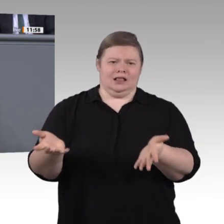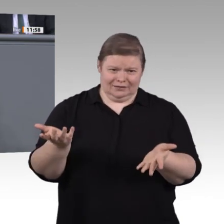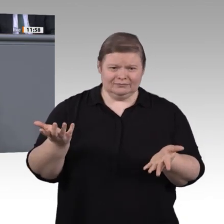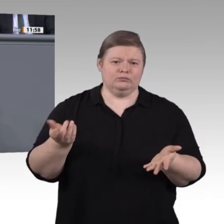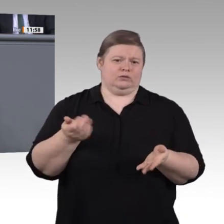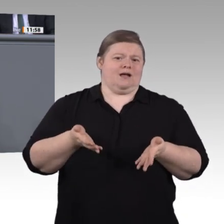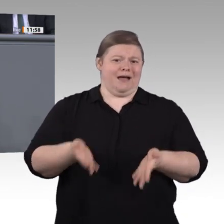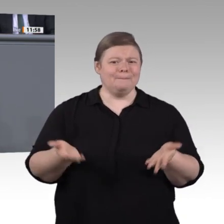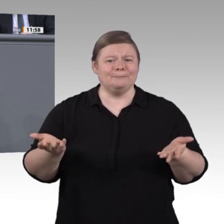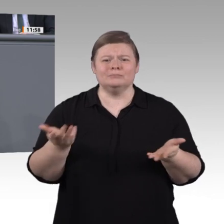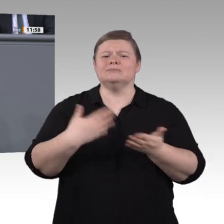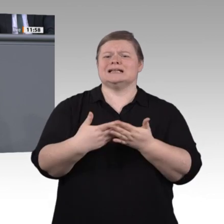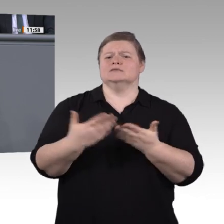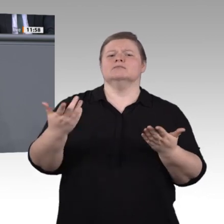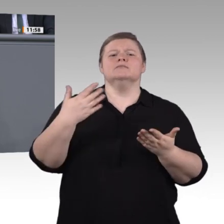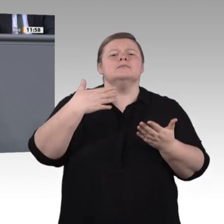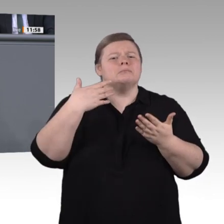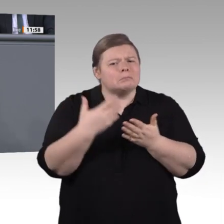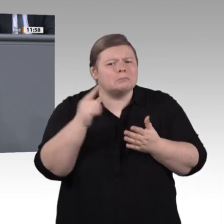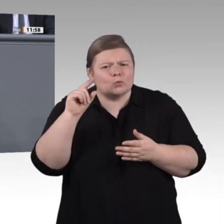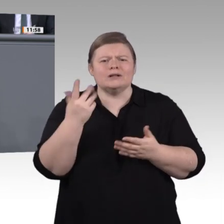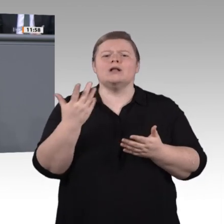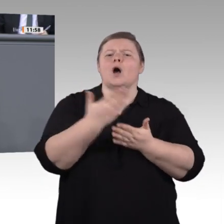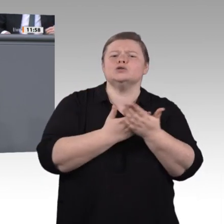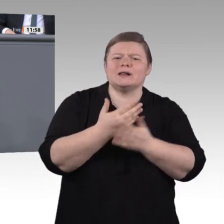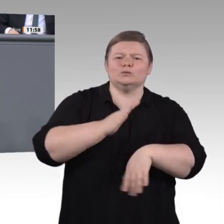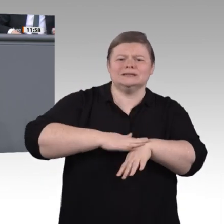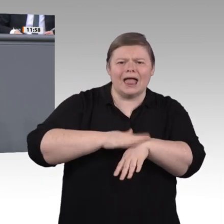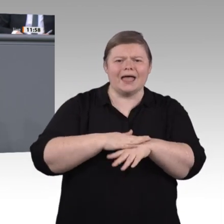individuelle Förderung dieser Menschen endlich zum Schwerpunktthema dieses Hauses.